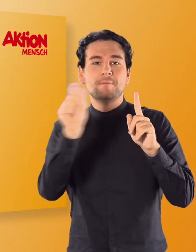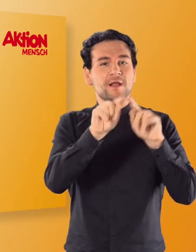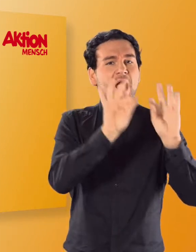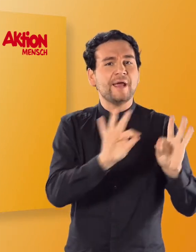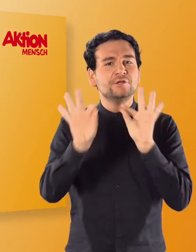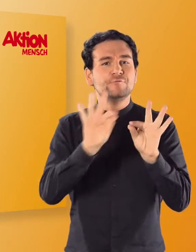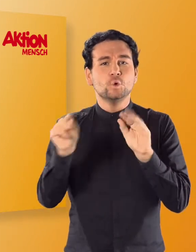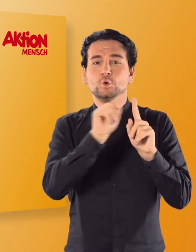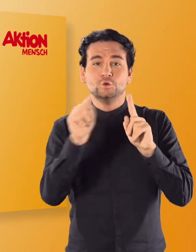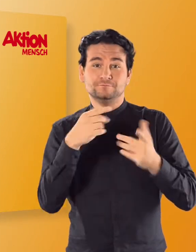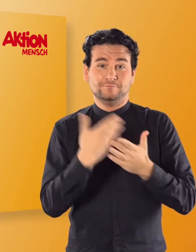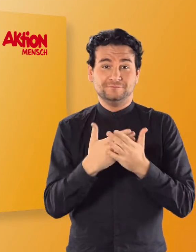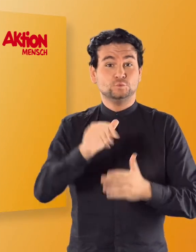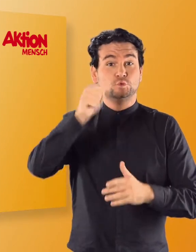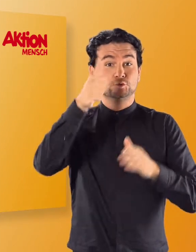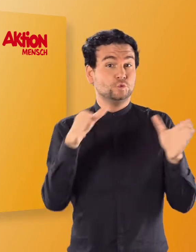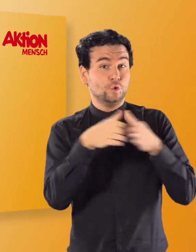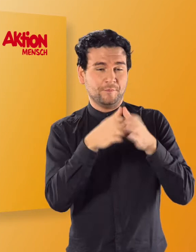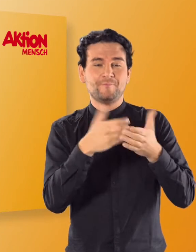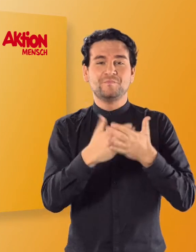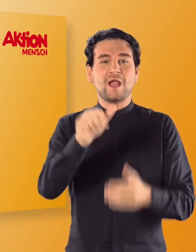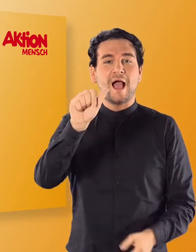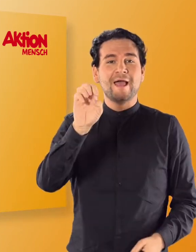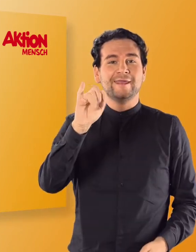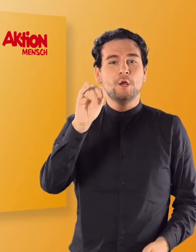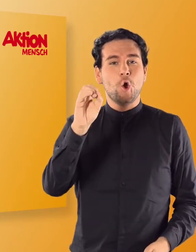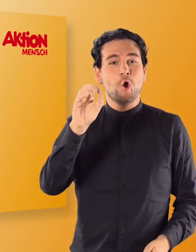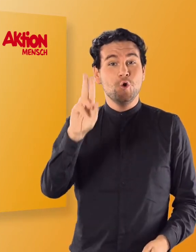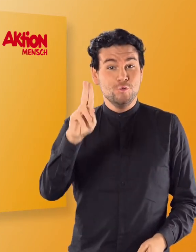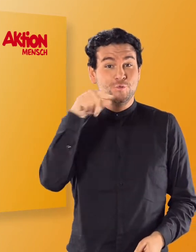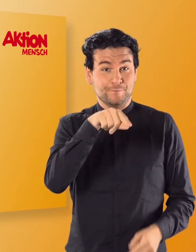Zuerst lernt ihr die Buchstaben A, E, I, O und U kennen.